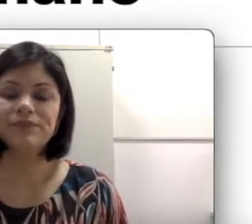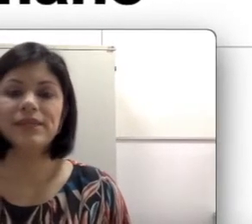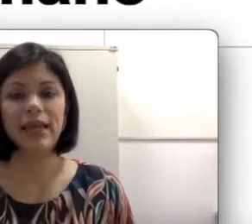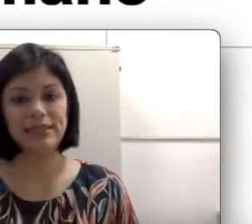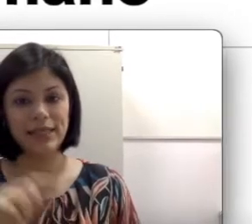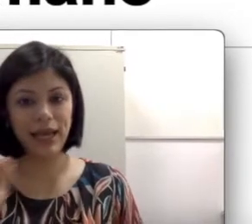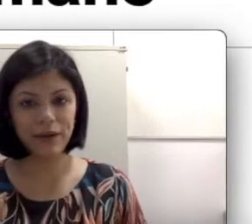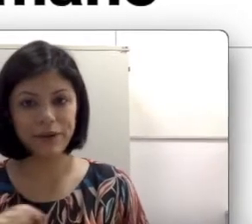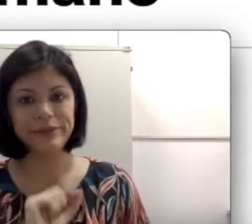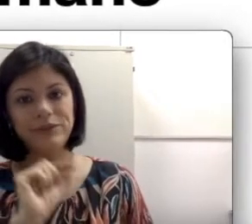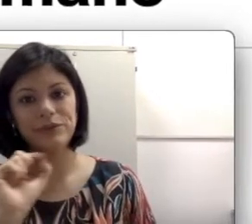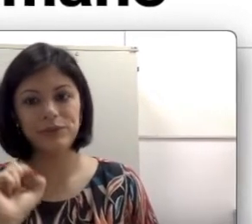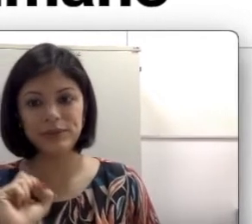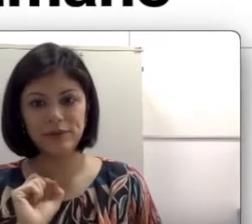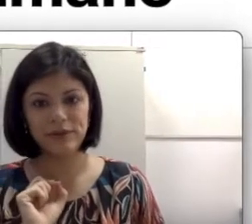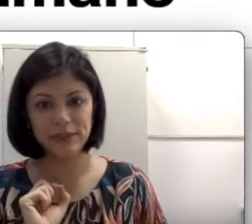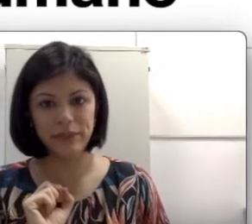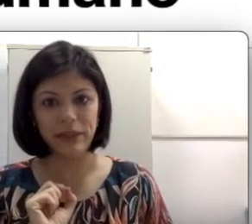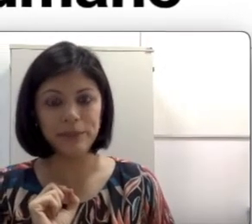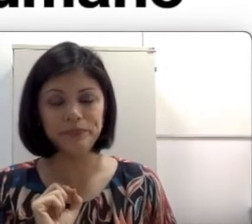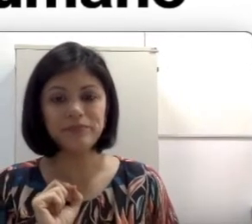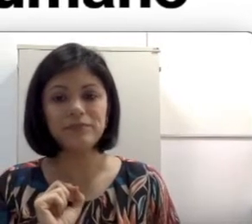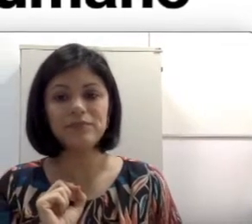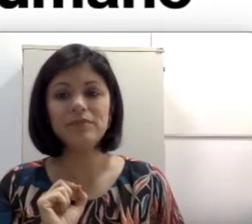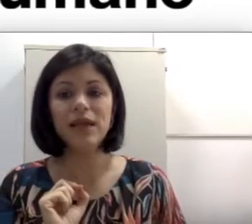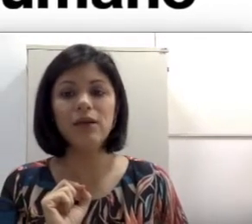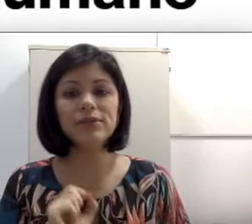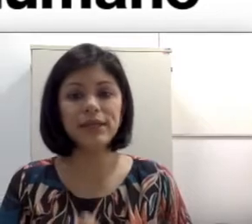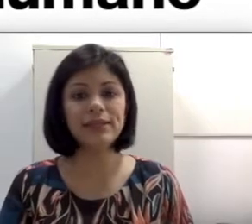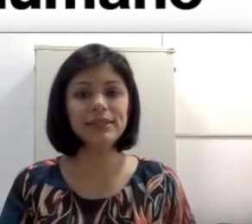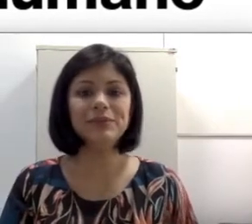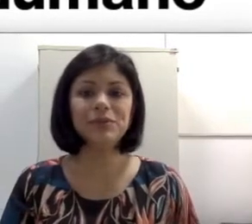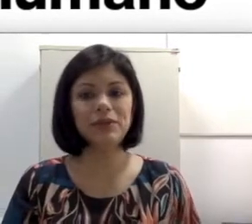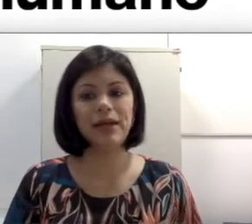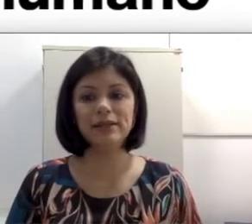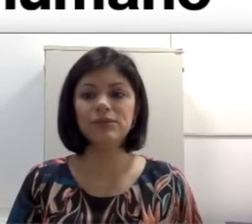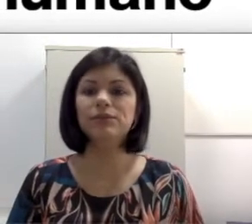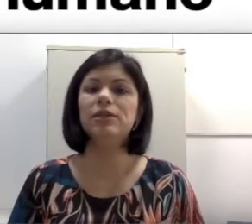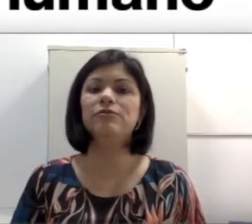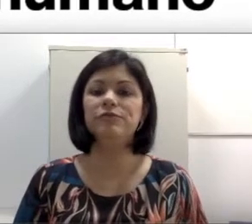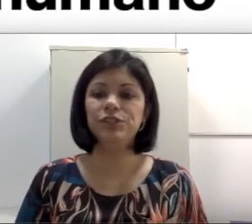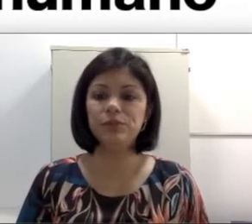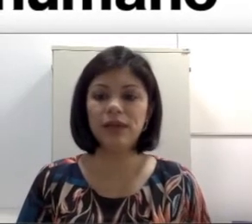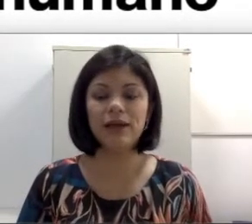que é esse caracolzinho com duas voltas e meia, os canais semicirculares, o nervo vestibular